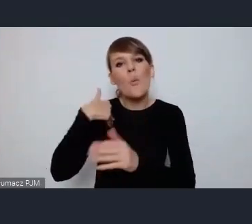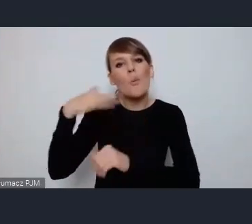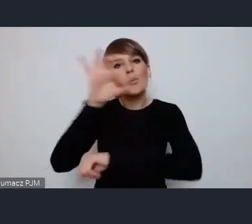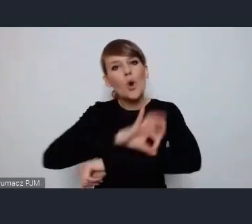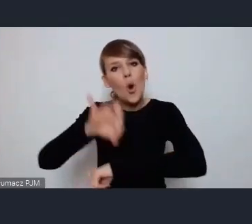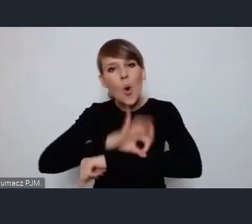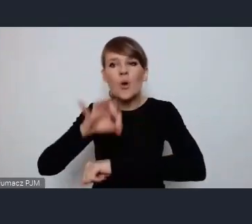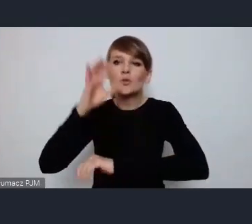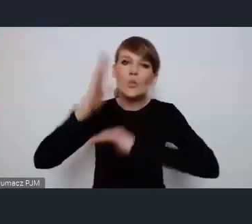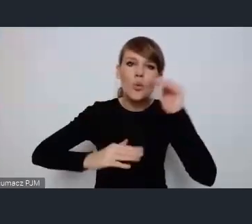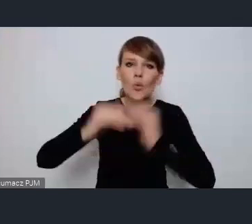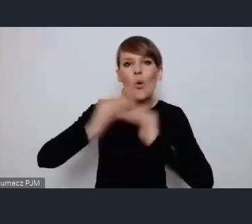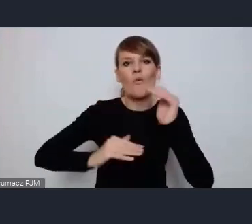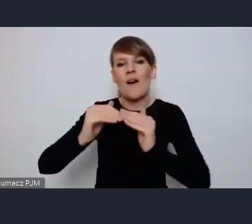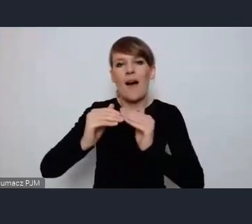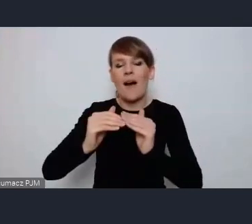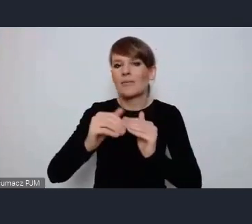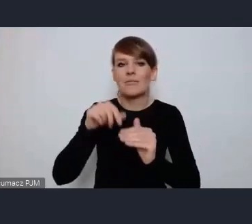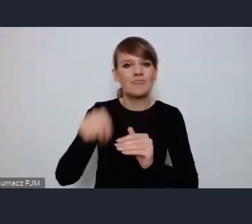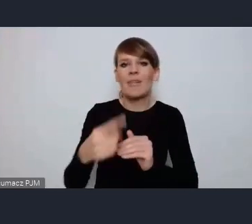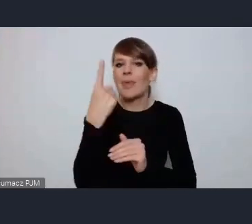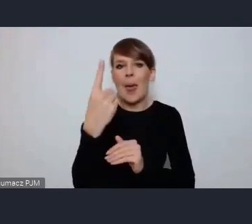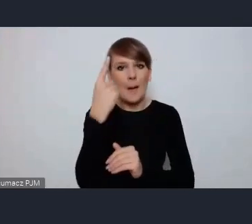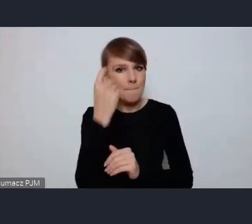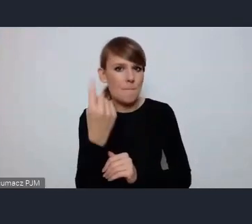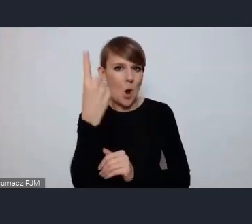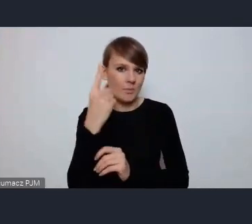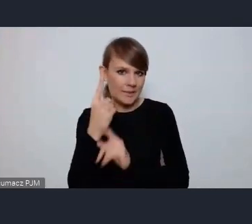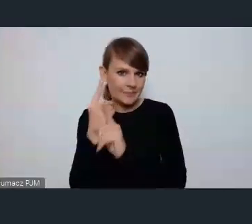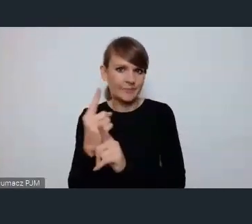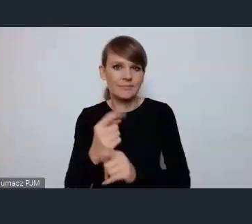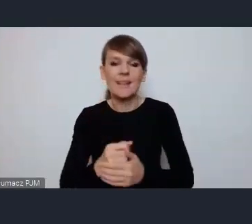w całości według jednej koncepcji.Natomiast nie zostały one zrealizowane w całości,